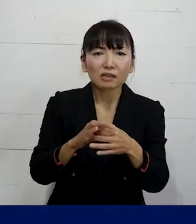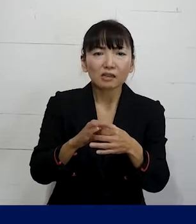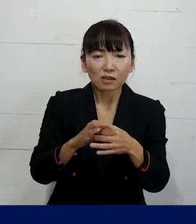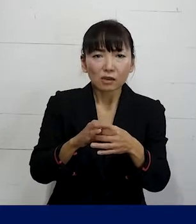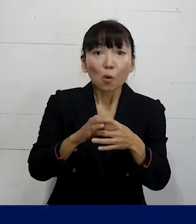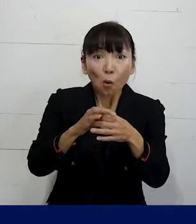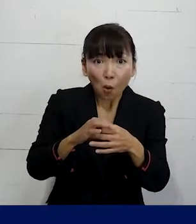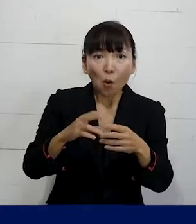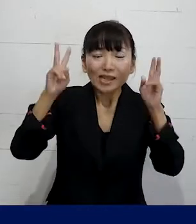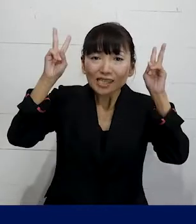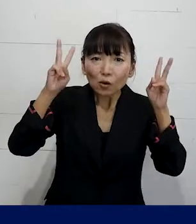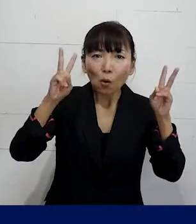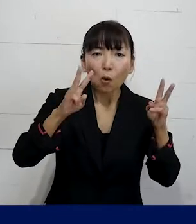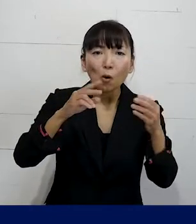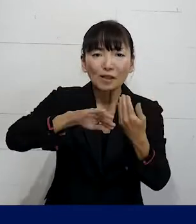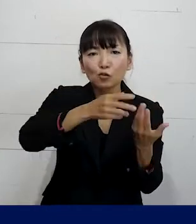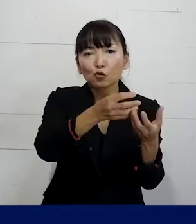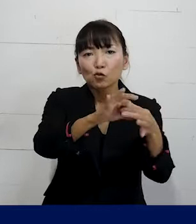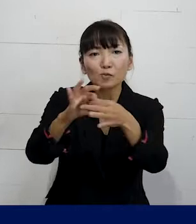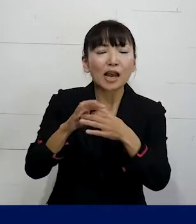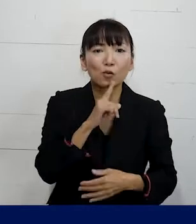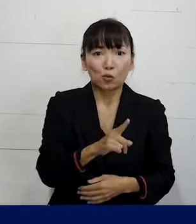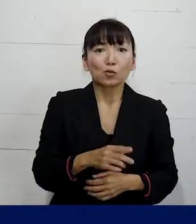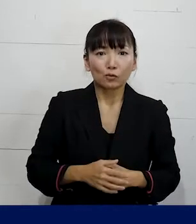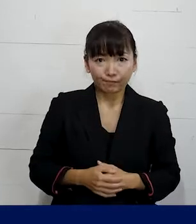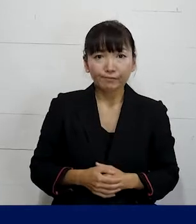そういう組合を企業別組合とか というふうに言いますけれども